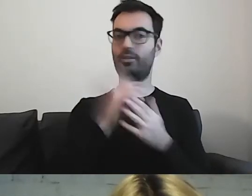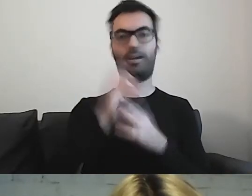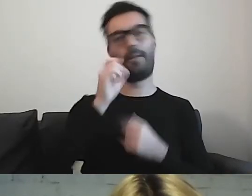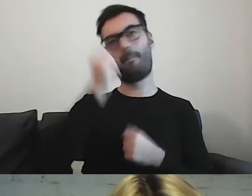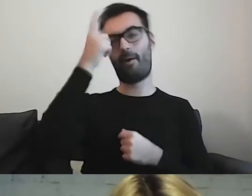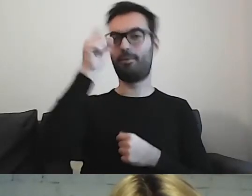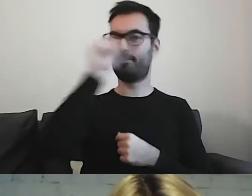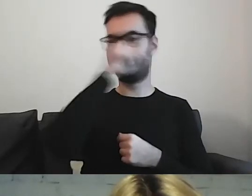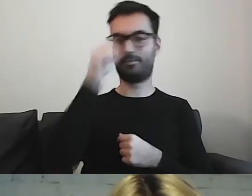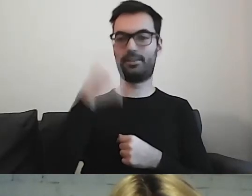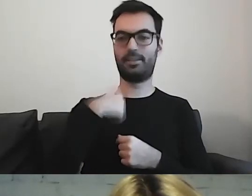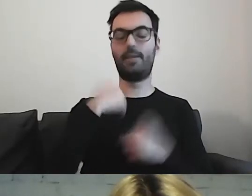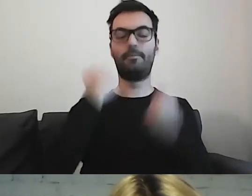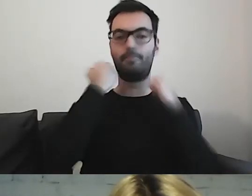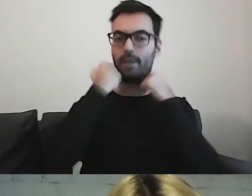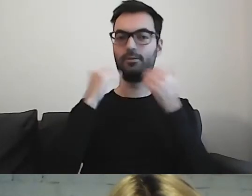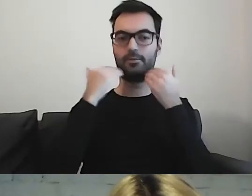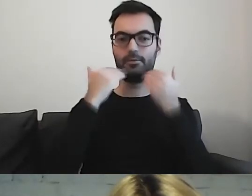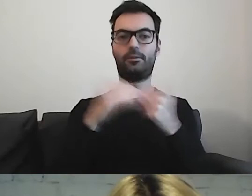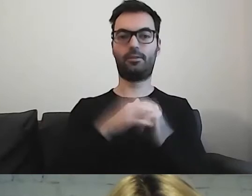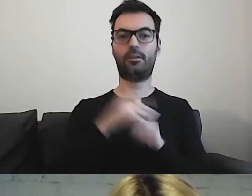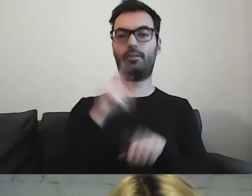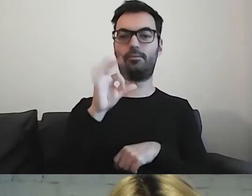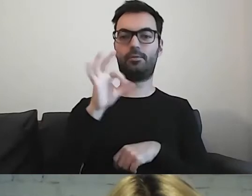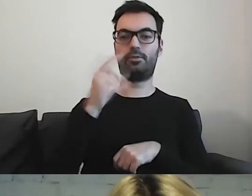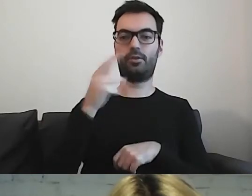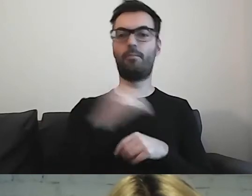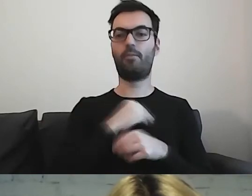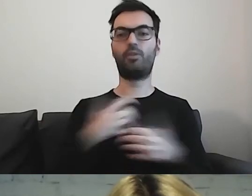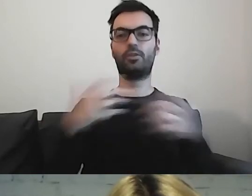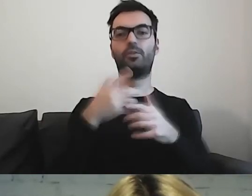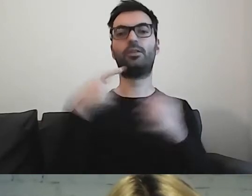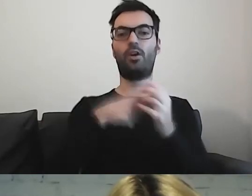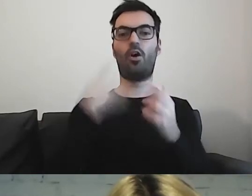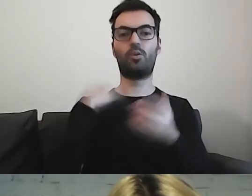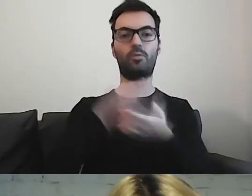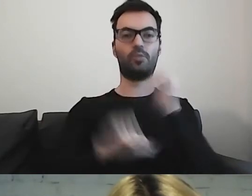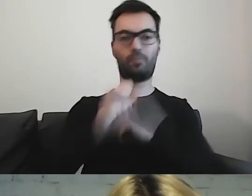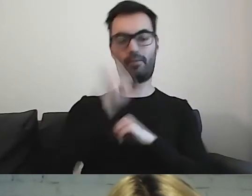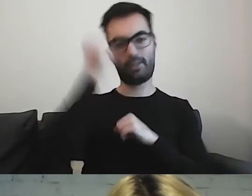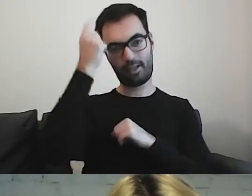Jestem wdzięczna PSONI, czyli Polskiemu Stowarzyszeniu na rzecz Osób z Niepełnosprawnością Intelektualną,